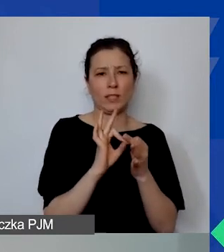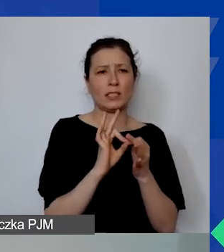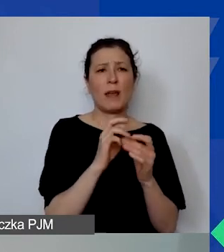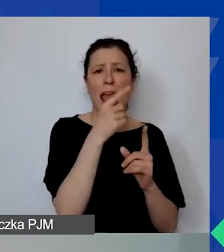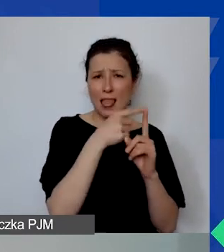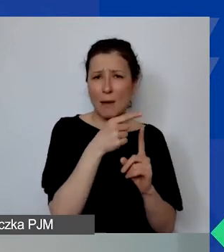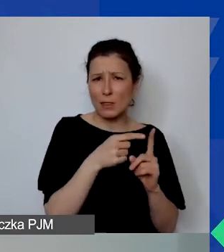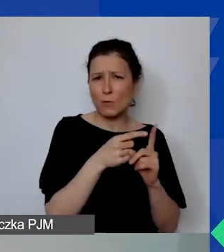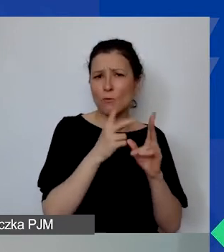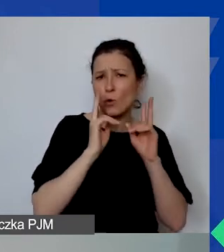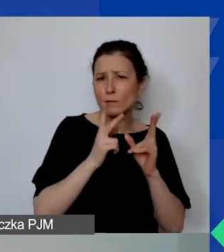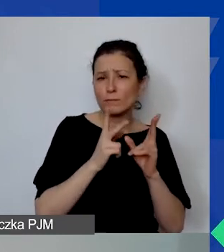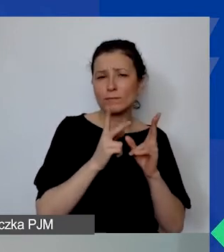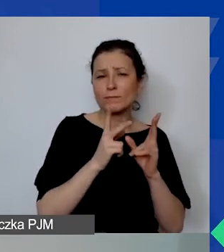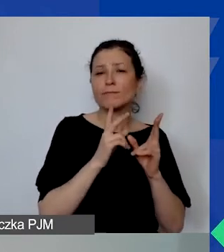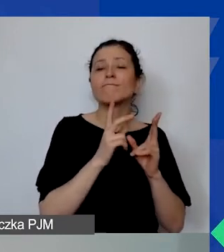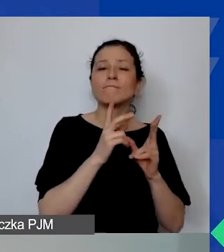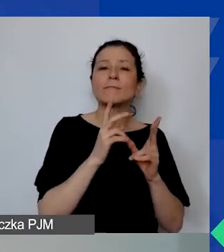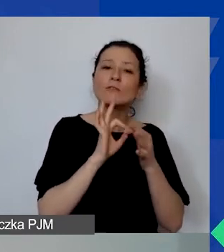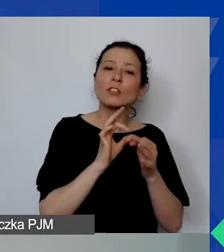wynikających ze specyfiki waszego projektu,